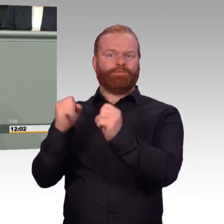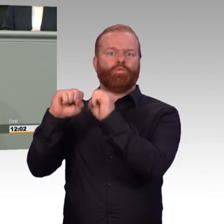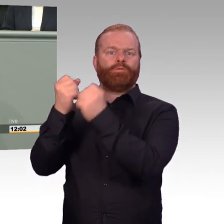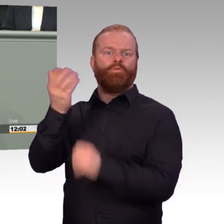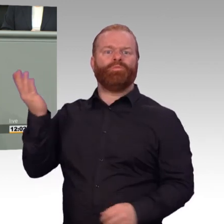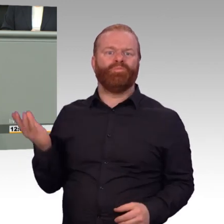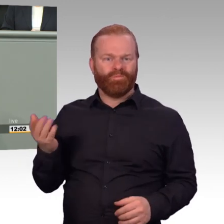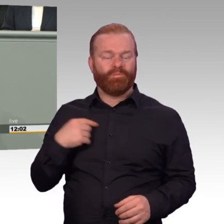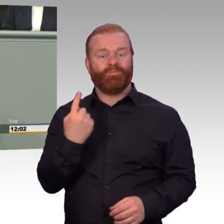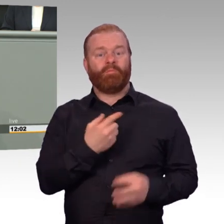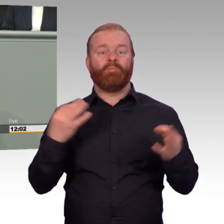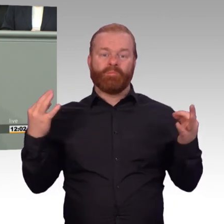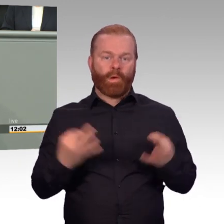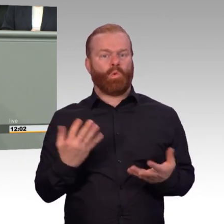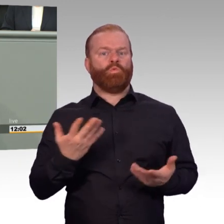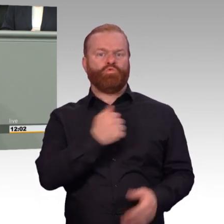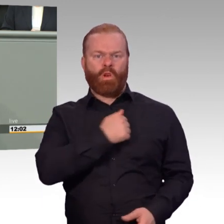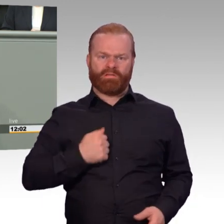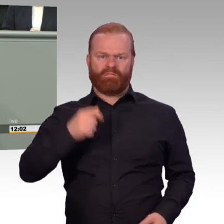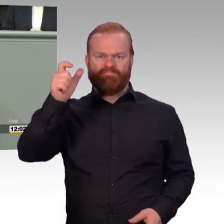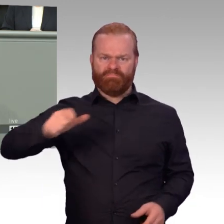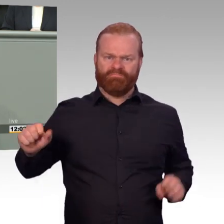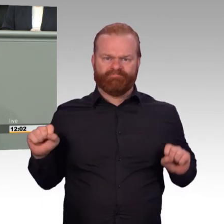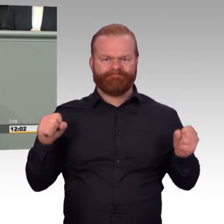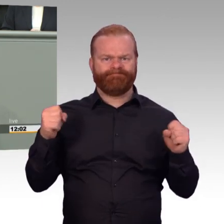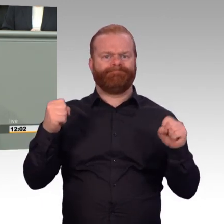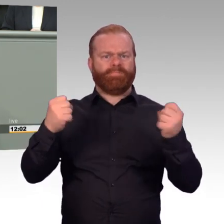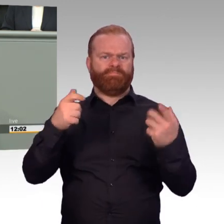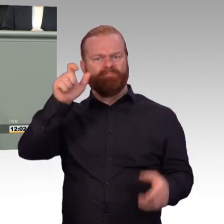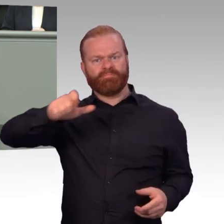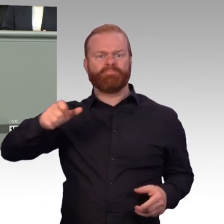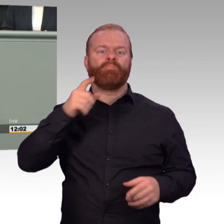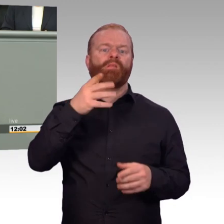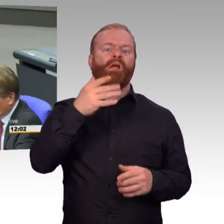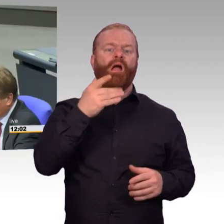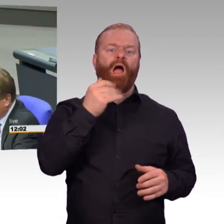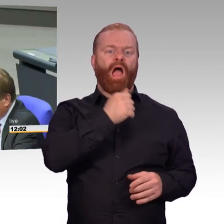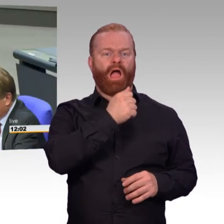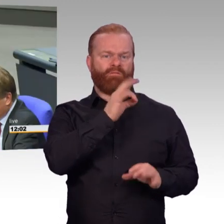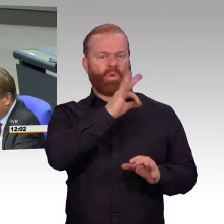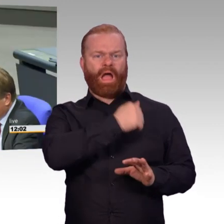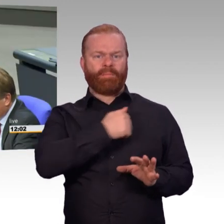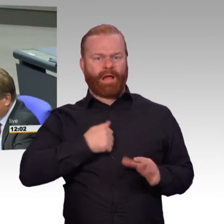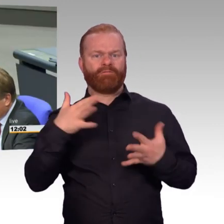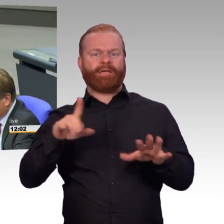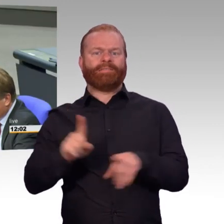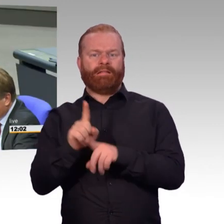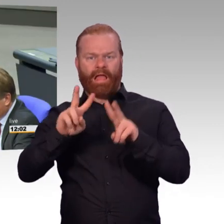wie eben von der Ministerin vorgetragen wurde. Genau das Gegenteil ist der Fall. So, noch dunkler wird es dann,